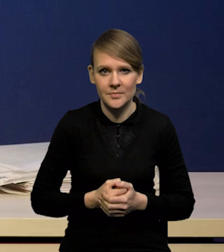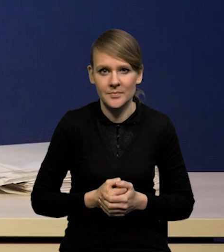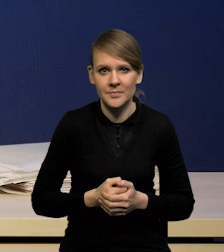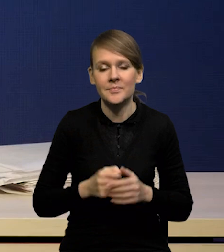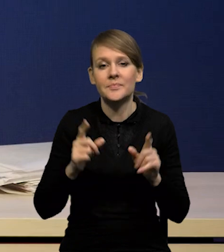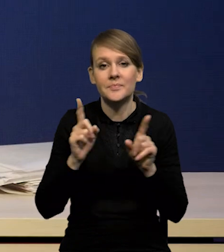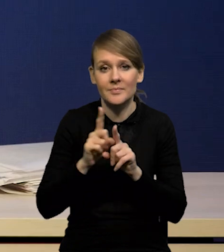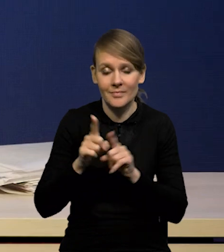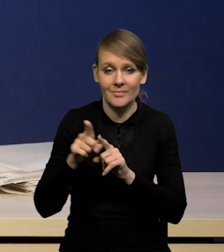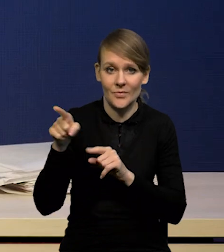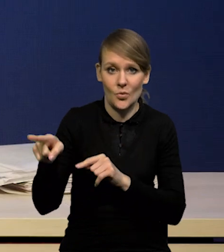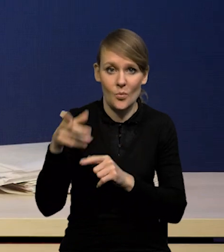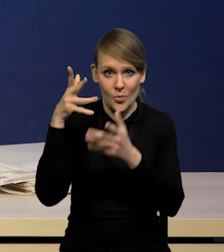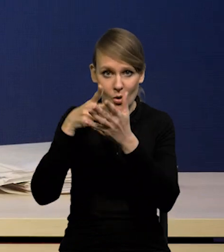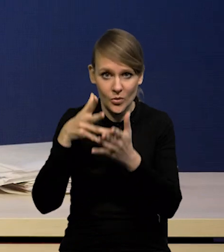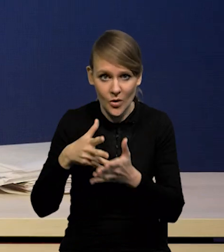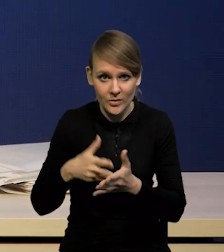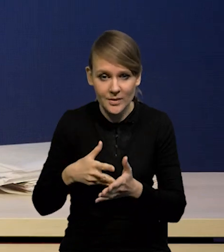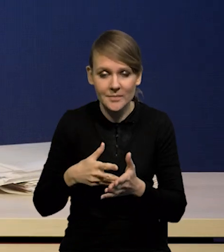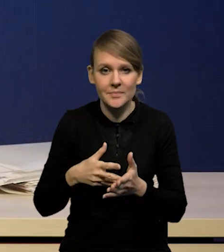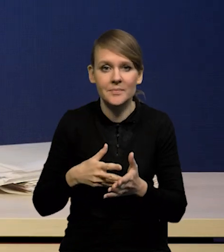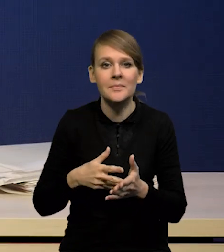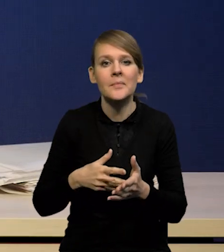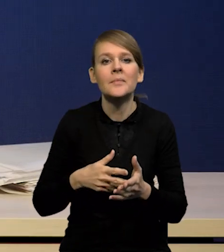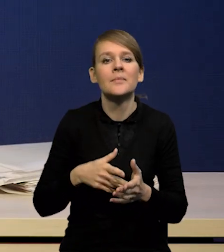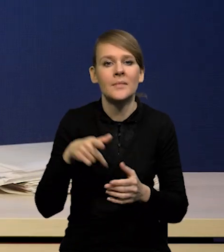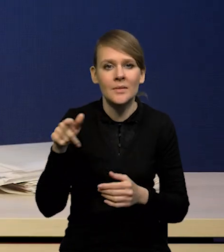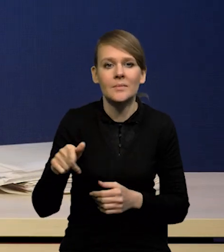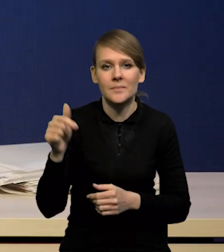Mówiąc o projekcji nie można też zapomnieć,